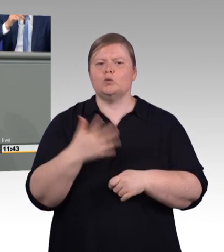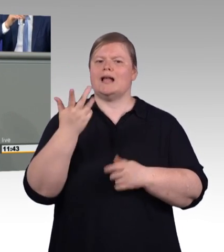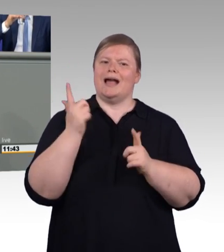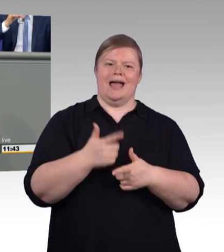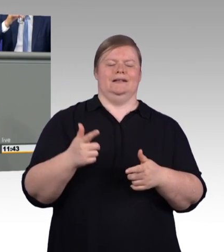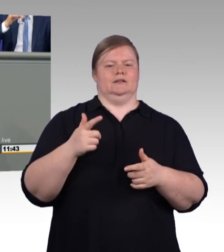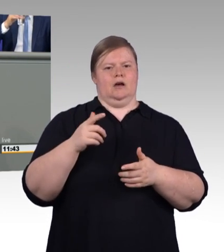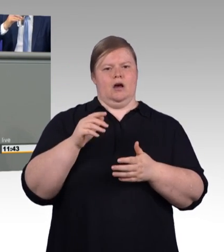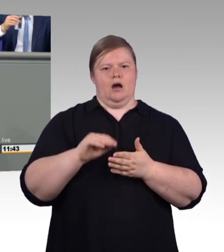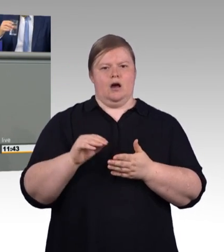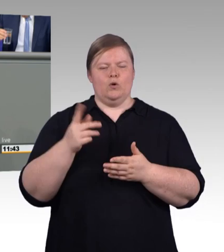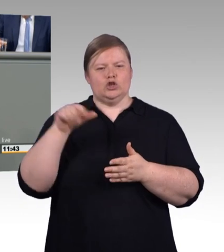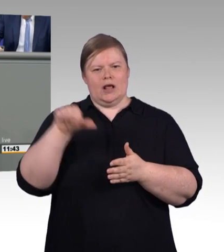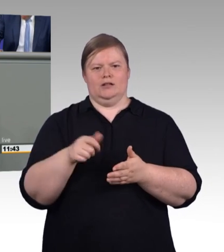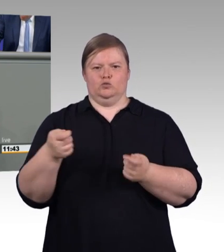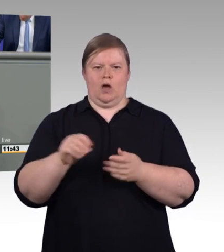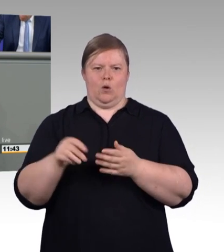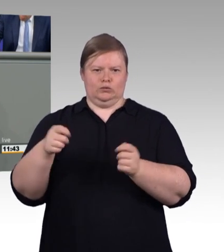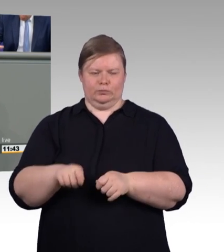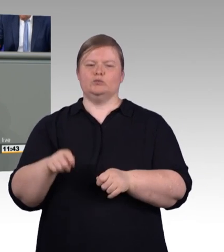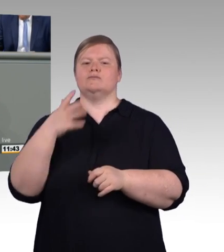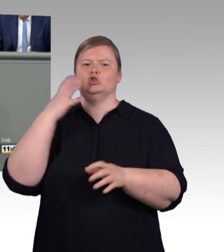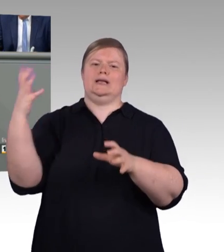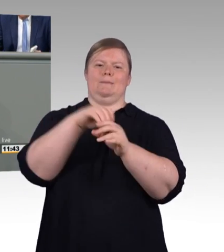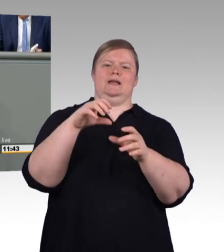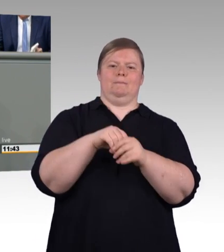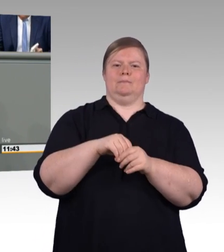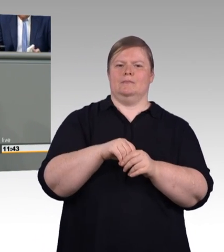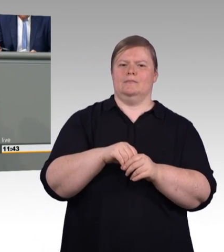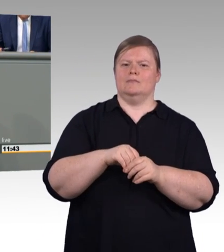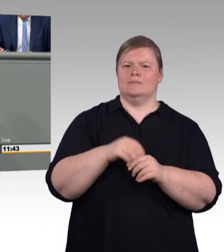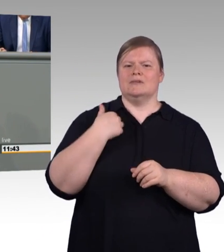aber er wurde von allen geachtet und er gehörte dazu,